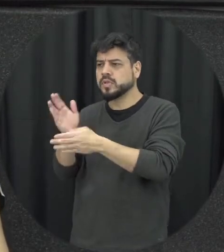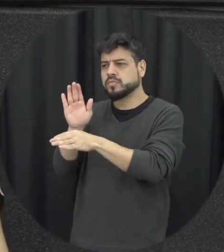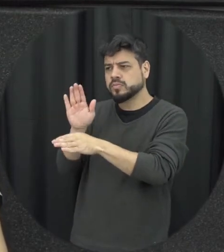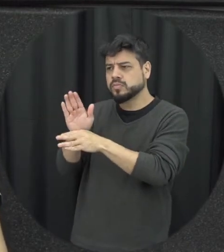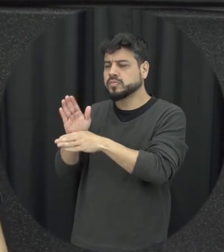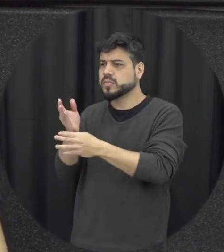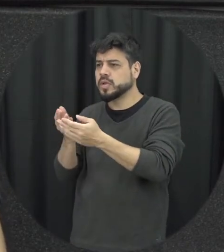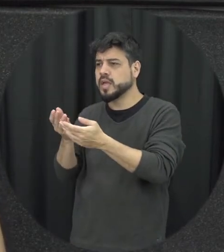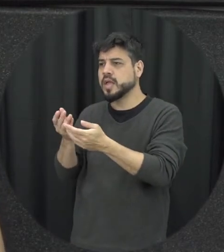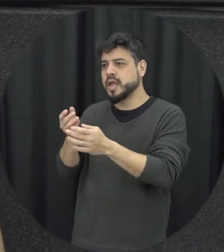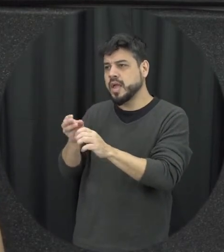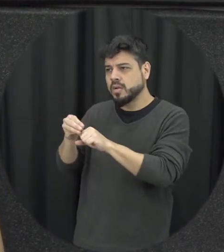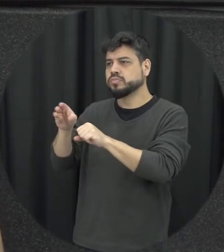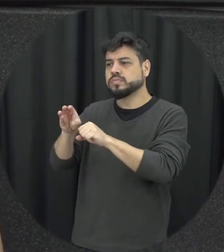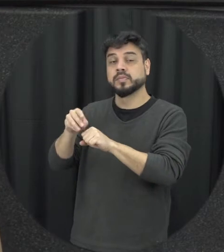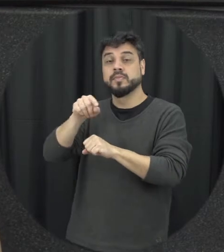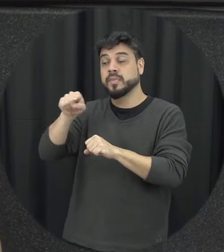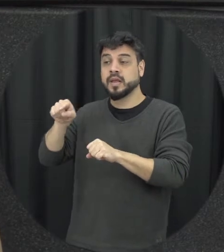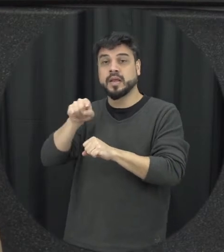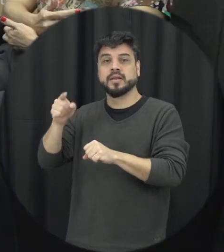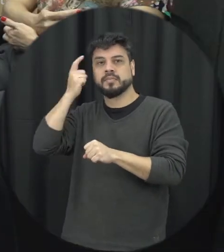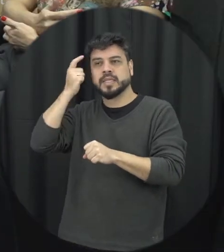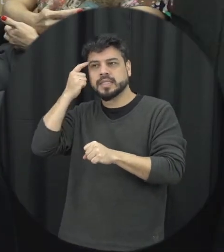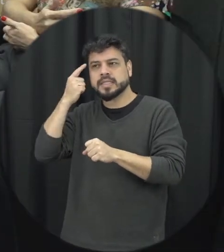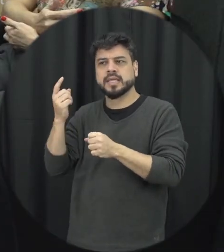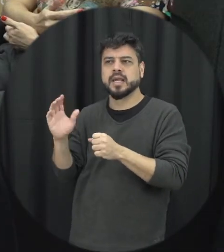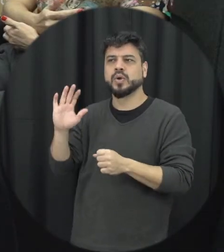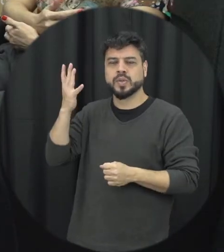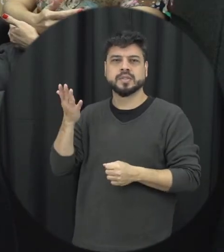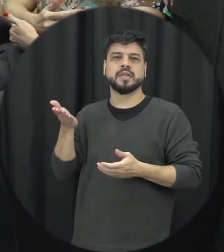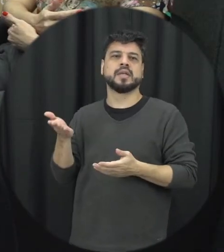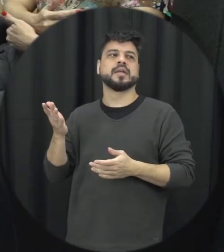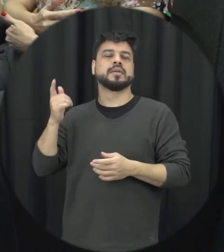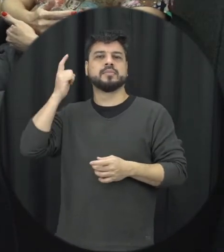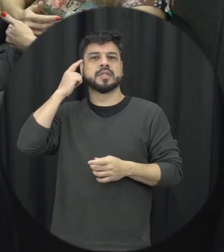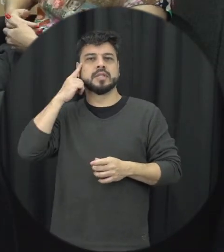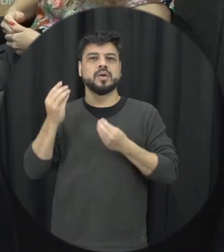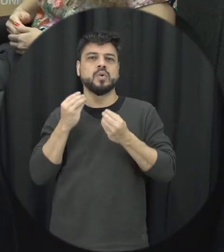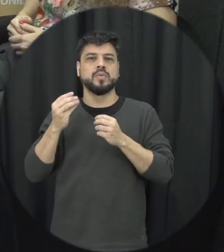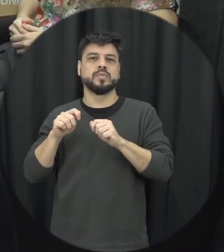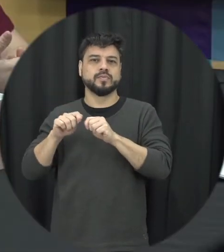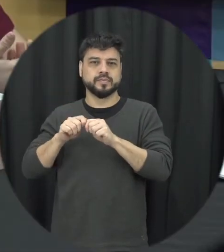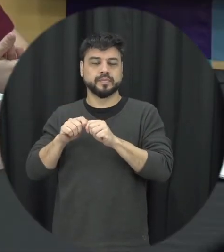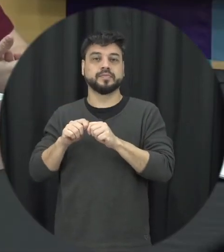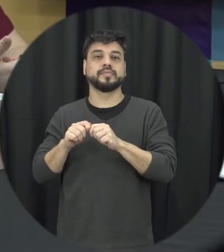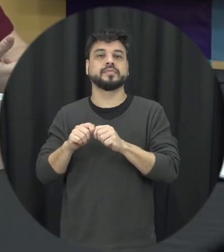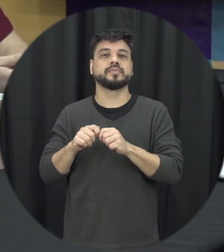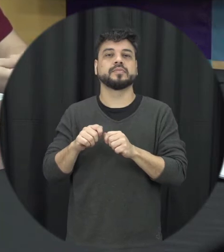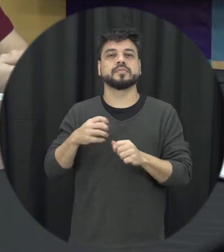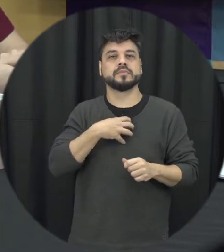ver em outras alternativas como lidar com aquela situação de conflito. Professora e sobre a lei